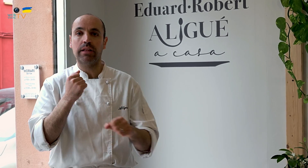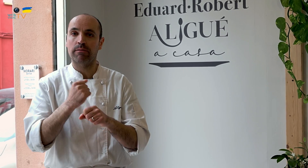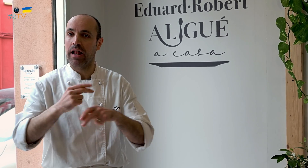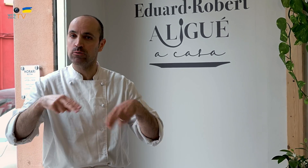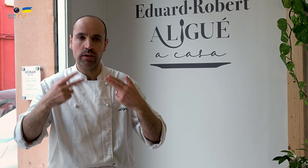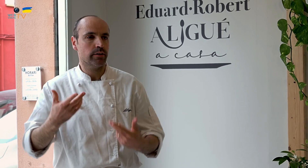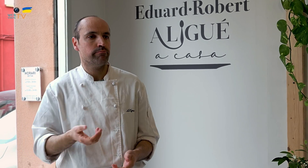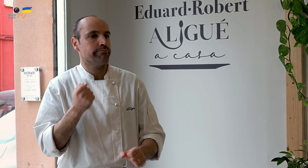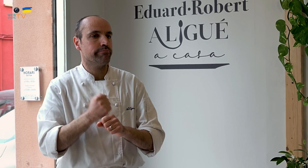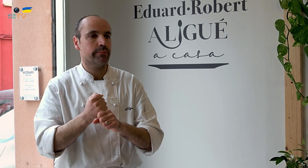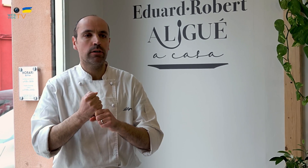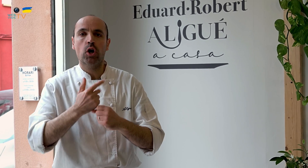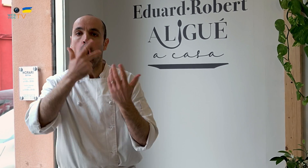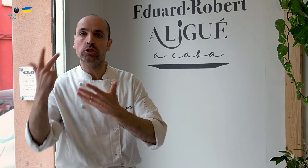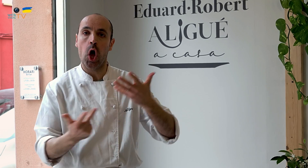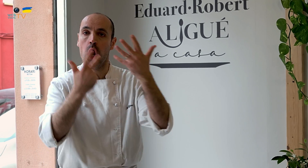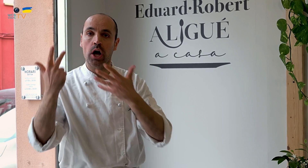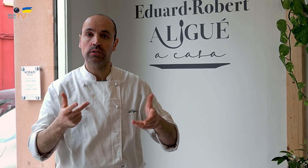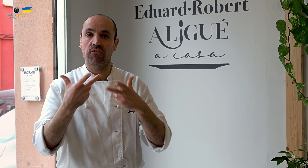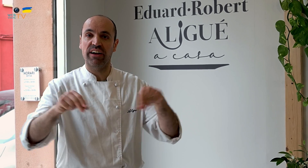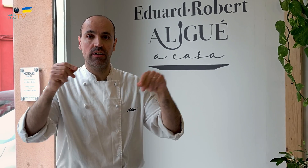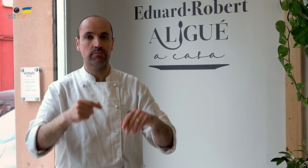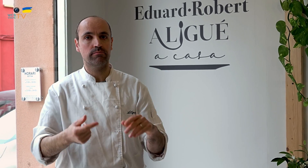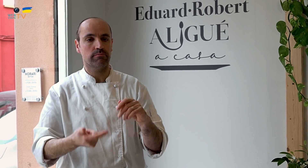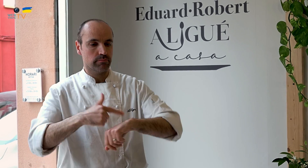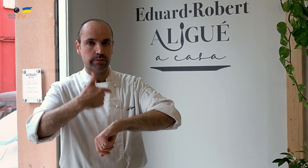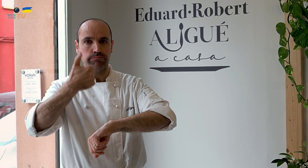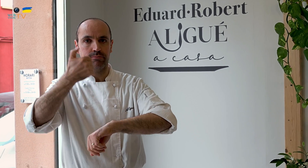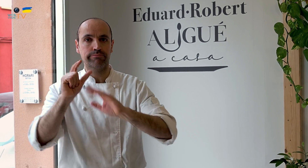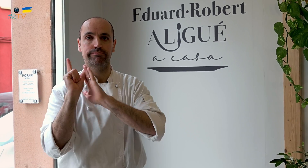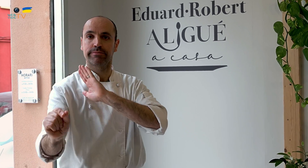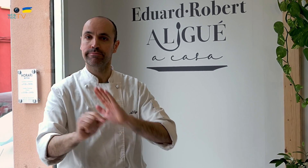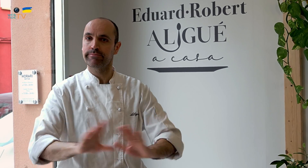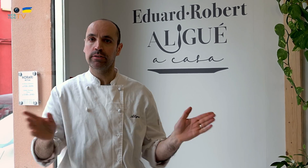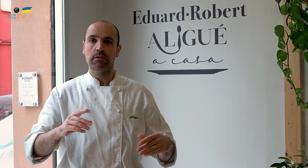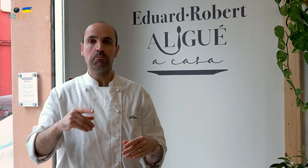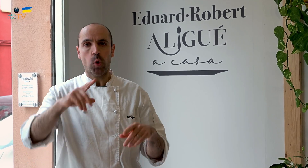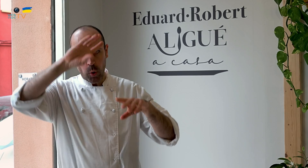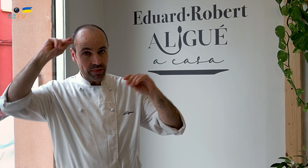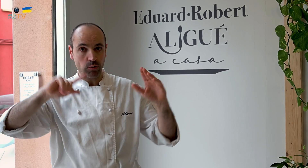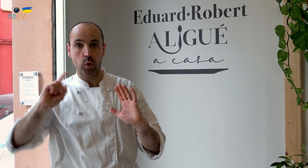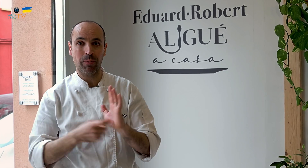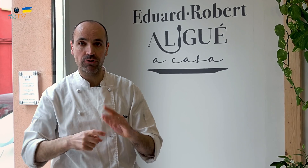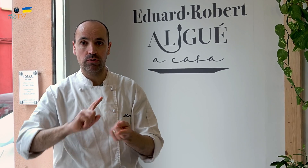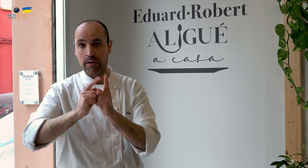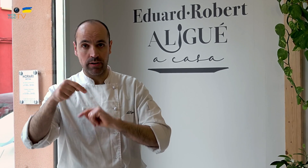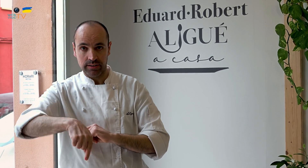en el restaurante, trabajaba ocho horas. Cuando acababa mi jornada, me iba a casa y me olvidaba por completo.